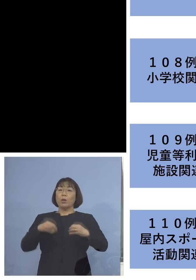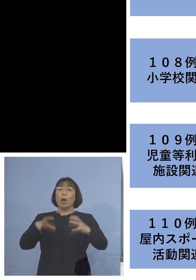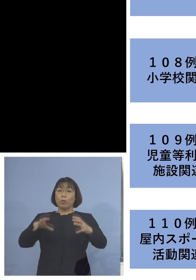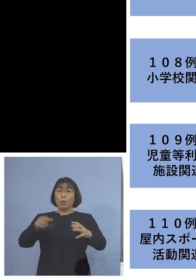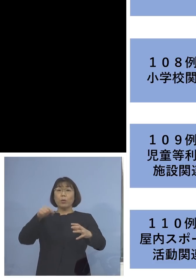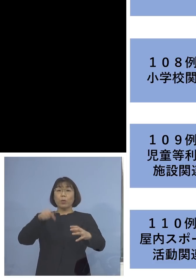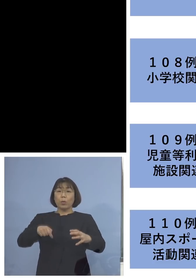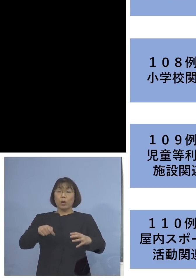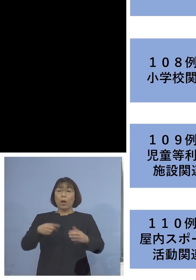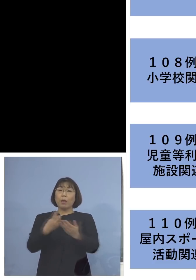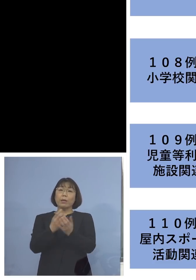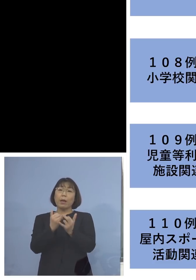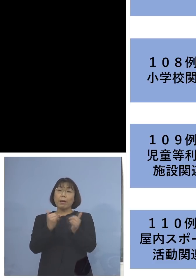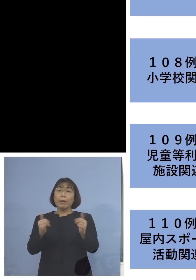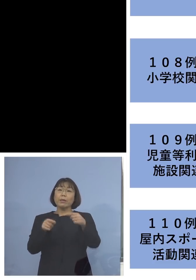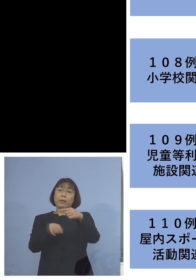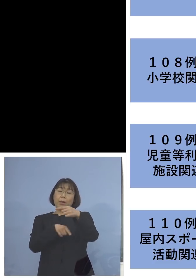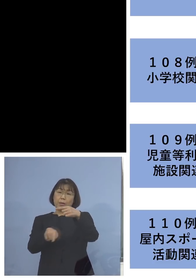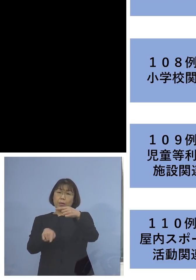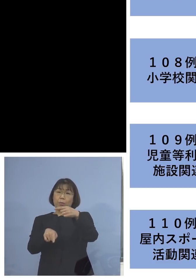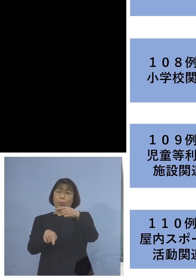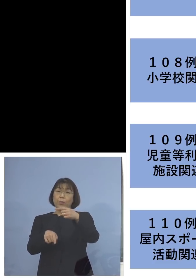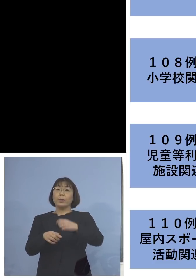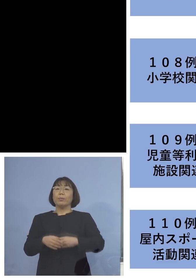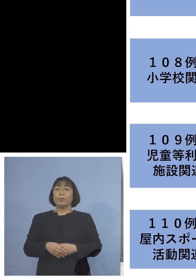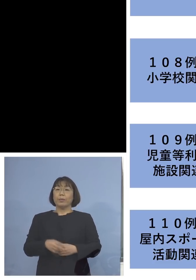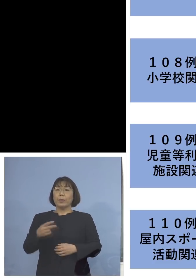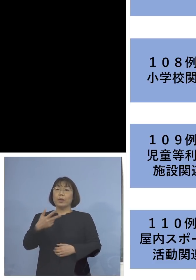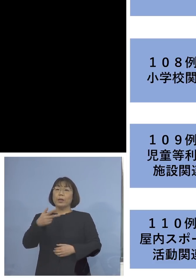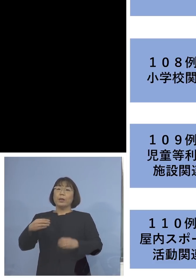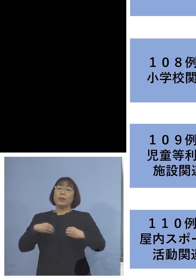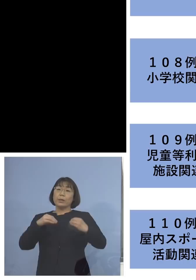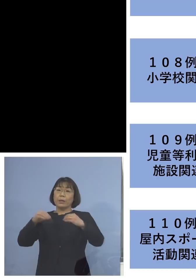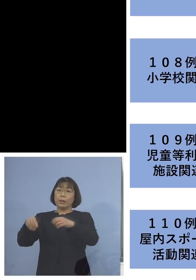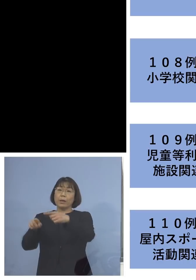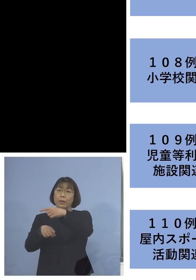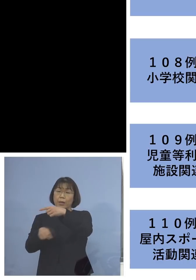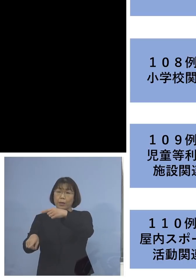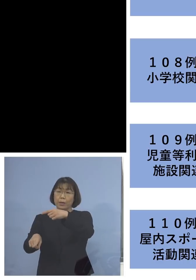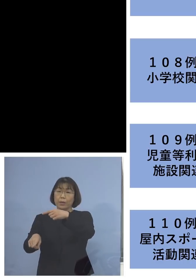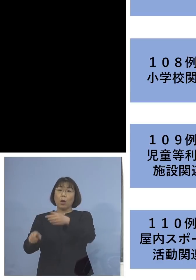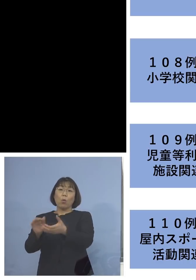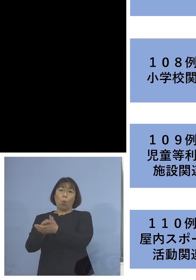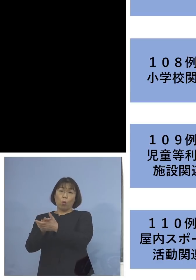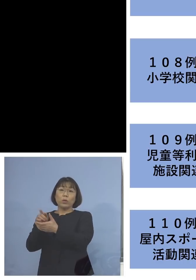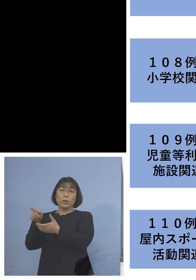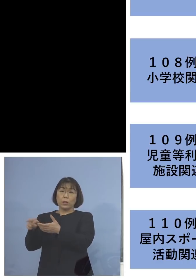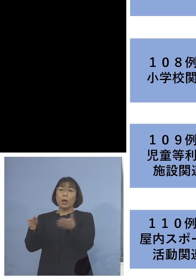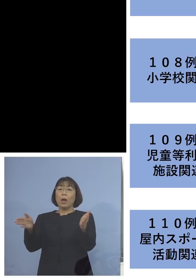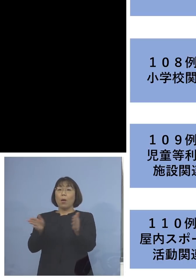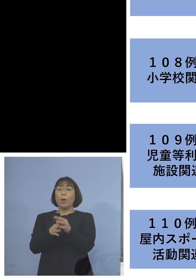参加者の方がお1人、そして二次感染1名 こちらはご友人の方を合わせて2名